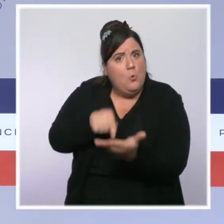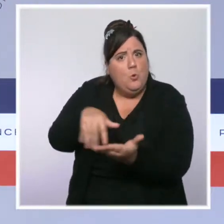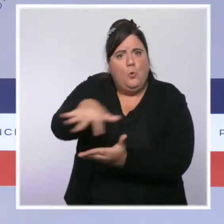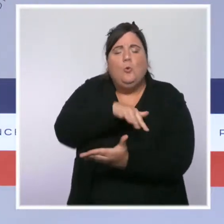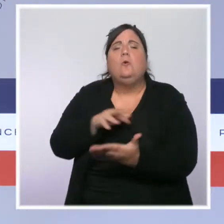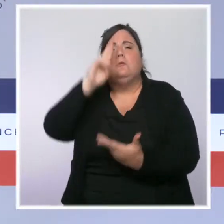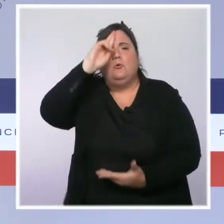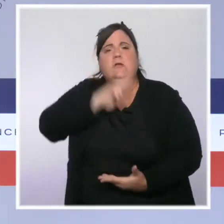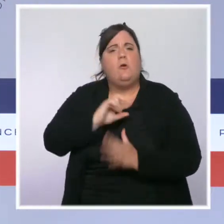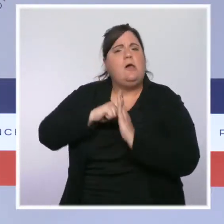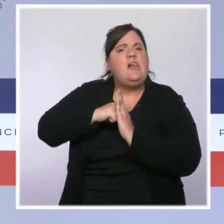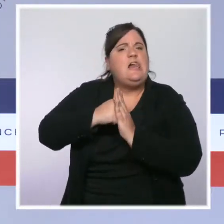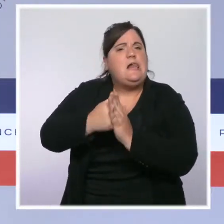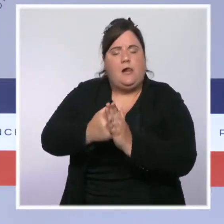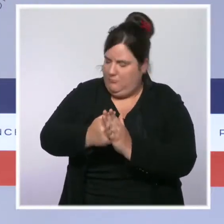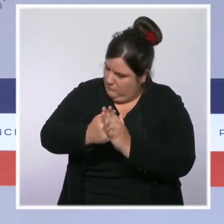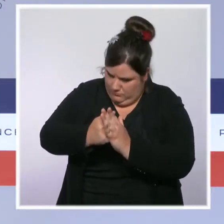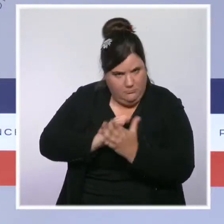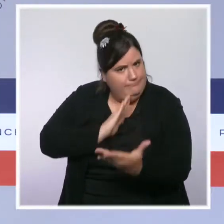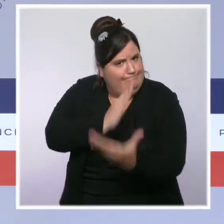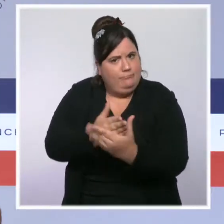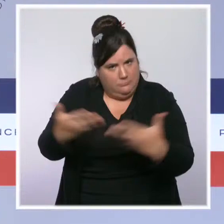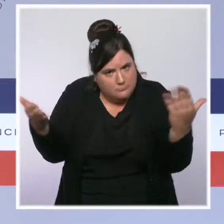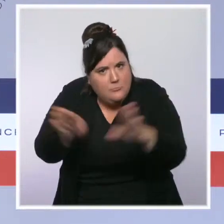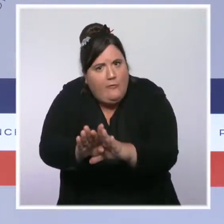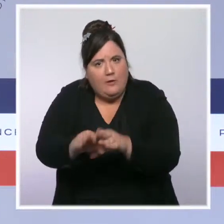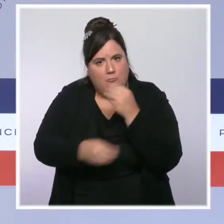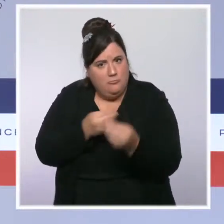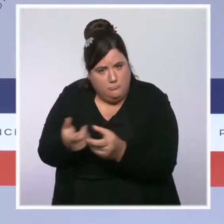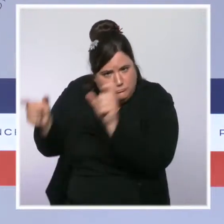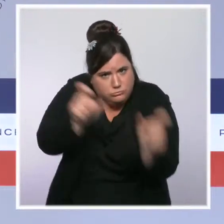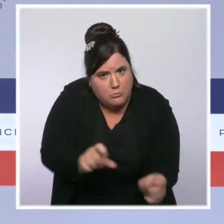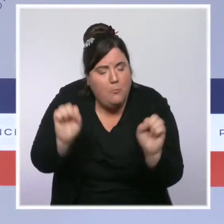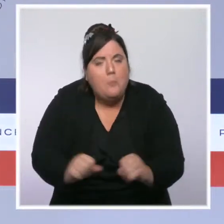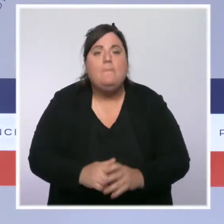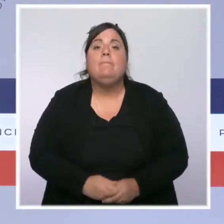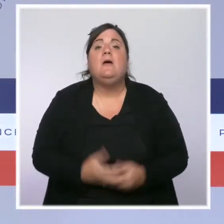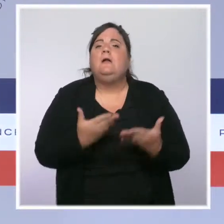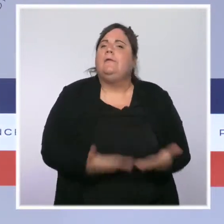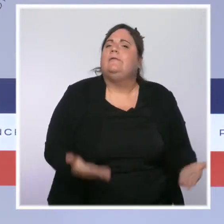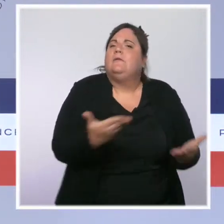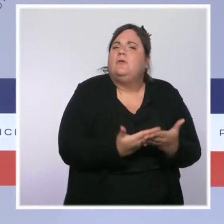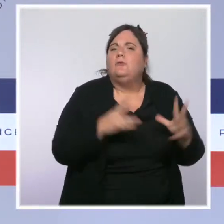rappelons-le, de l'état d'urgence. Nous avons réorganisé nos services de renseignements et judiciaires,